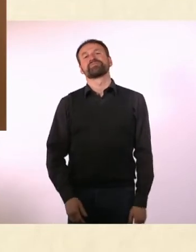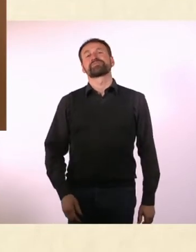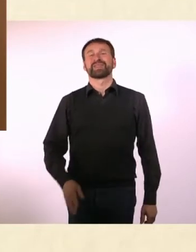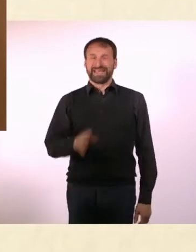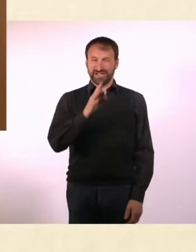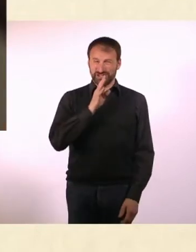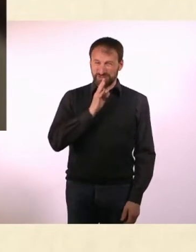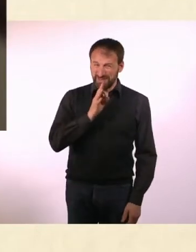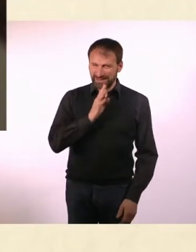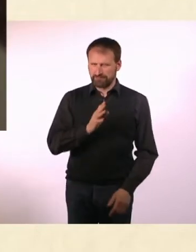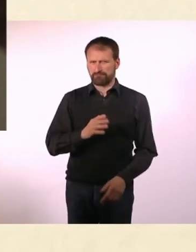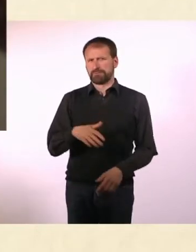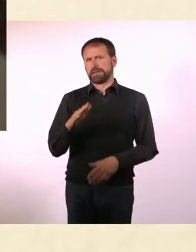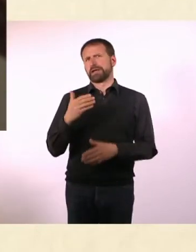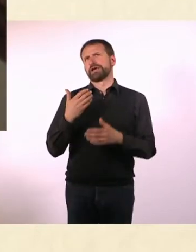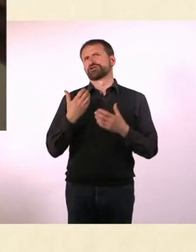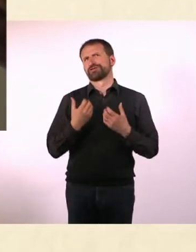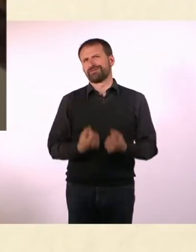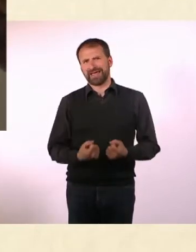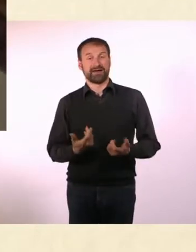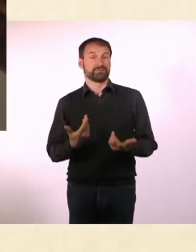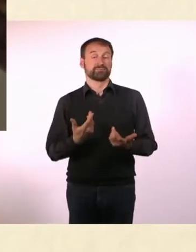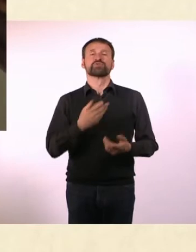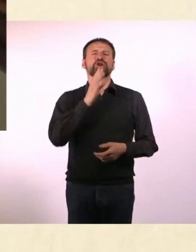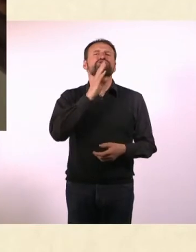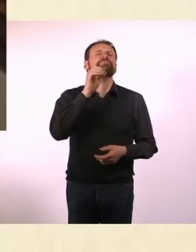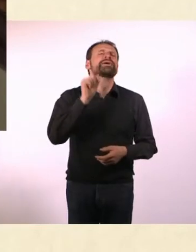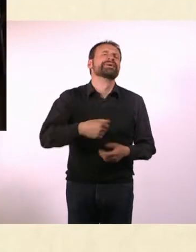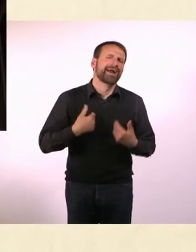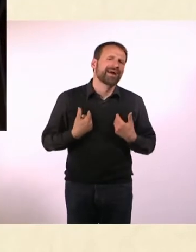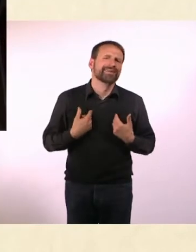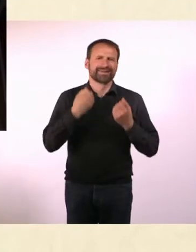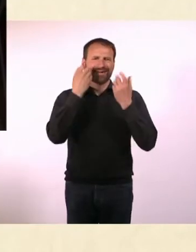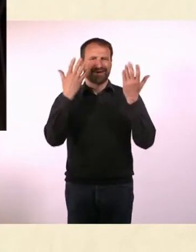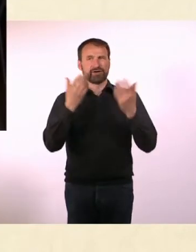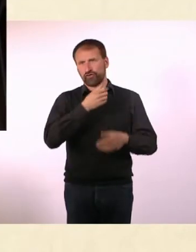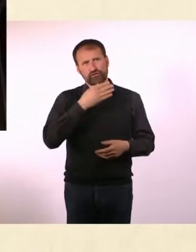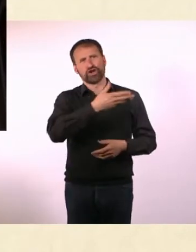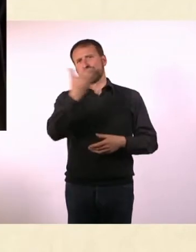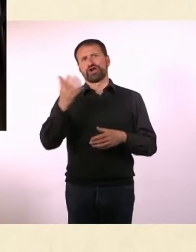Sprechen ist so viel schwieriger als Schreiben. Ich kann sprechen, das ist nicht das Problem, viele Autisten können sprechen.